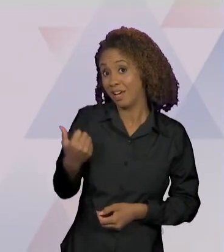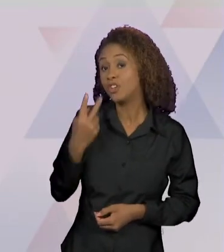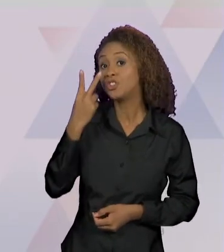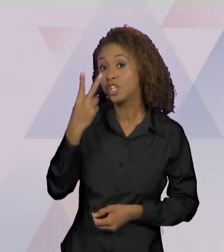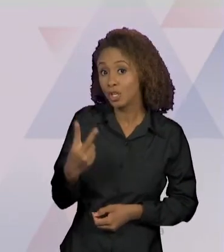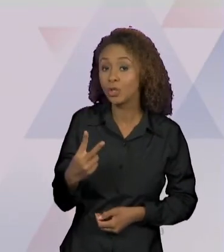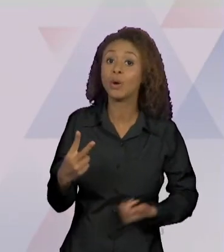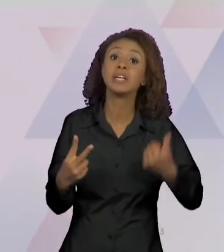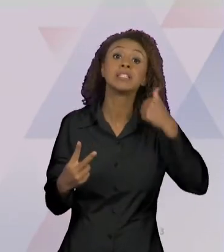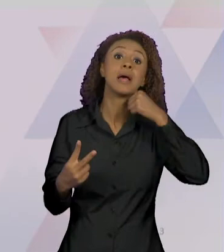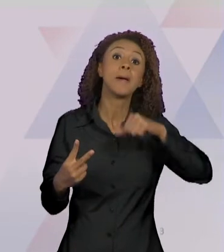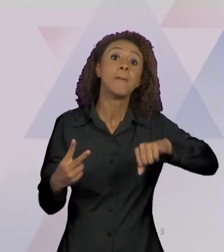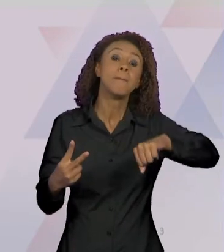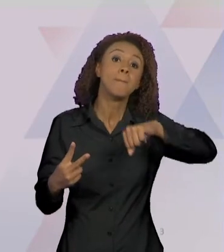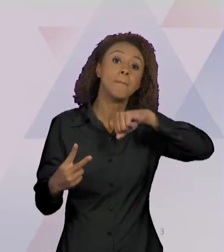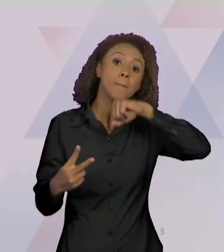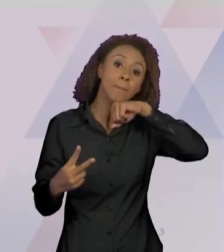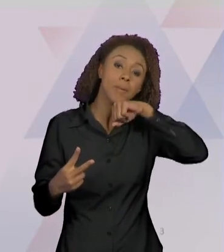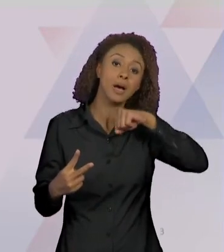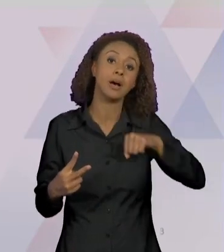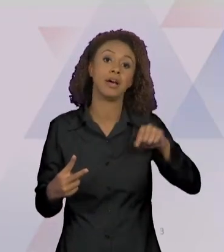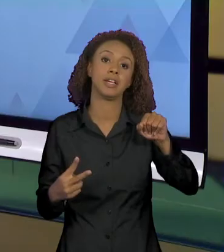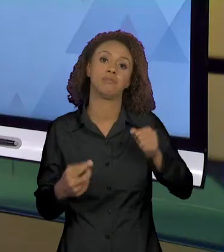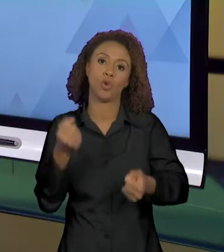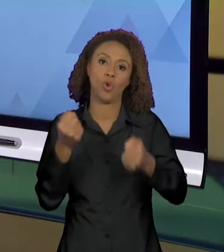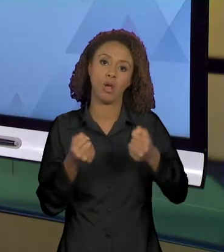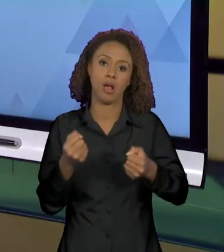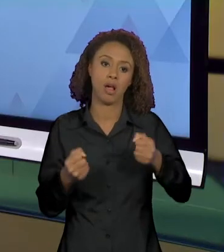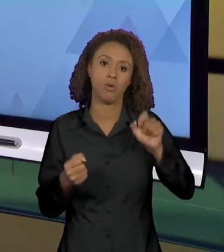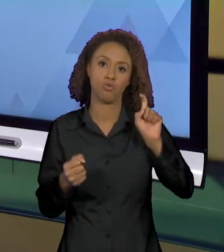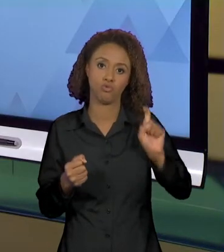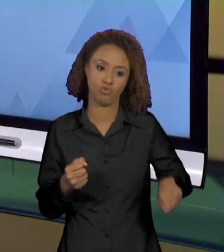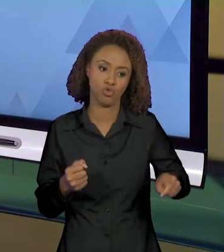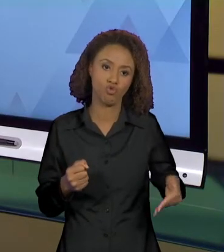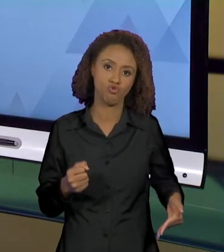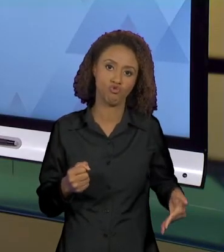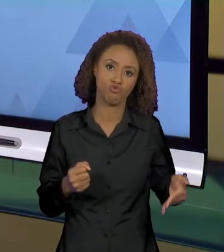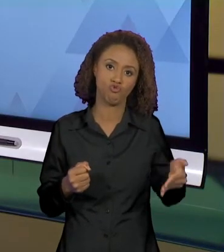FECHAR JANELA DE CARRO, NO IBAHIA. ENTÃO EU QUERO